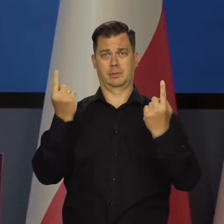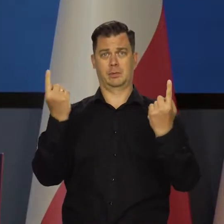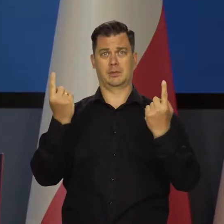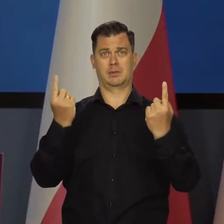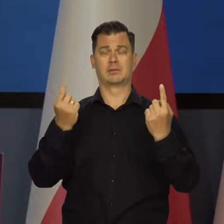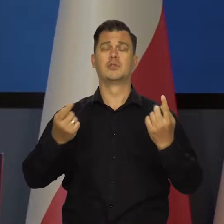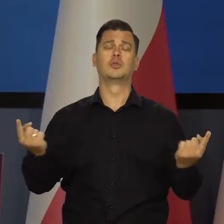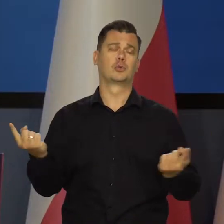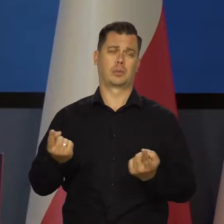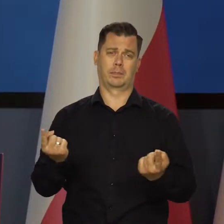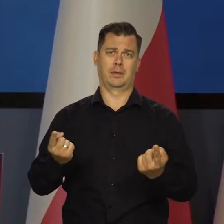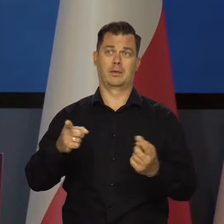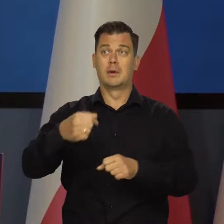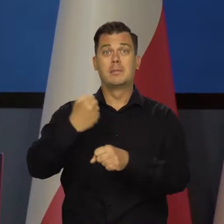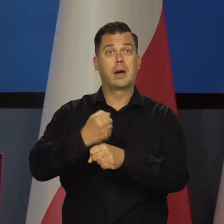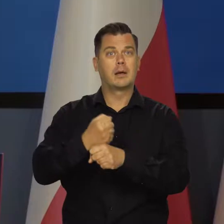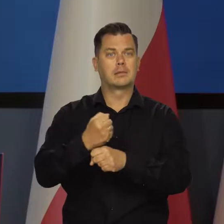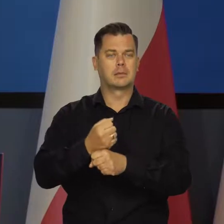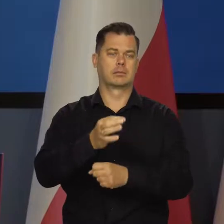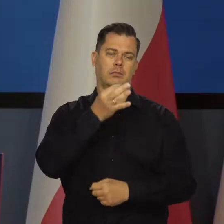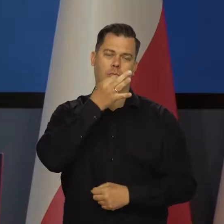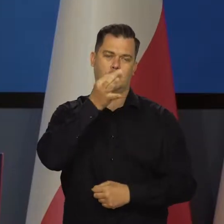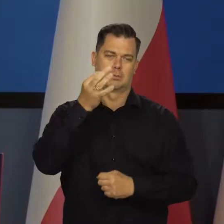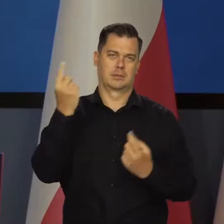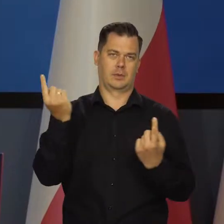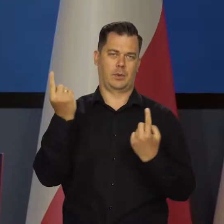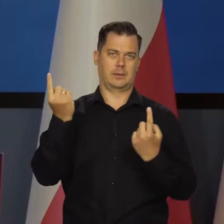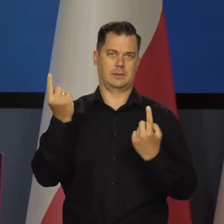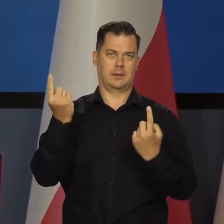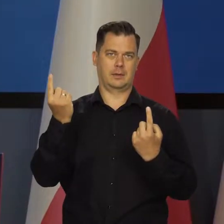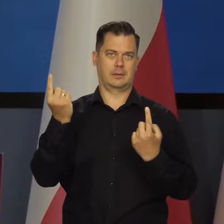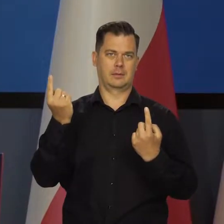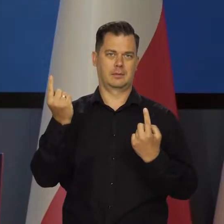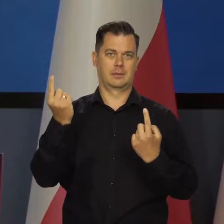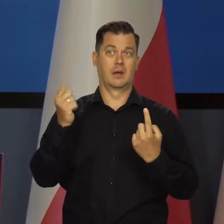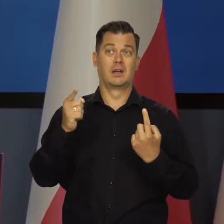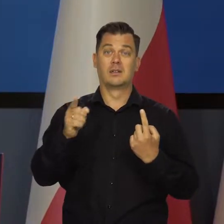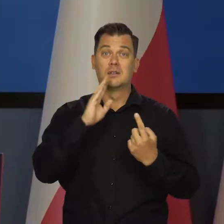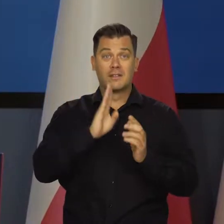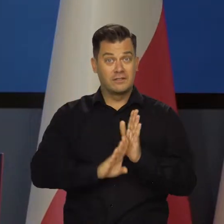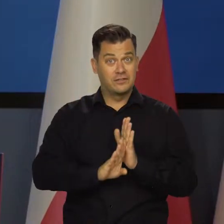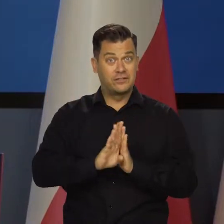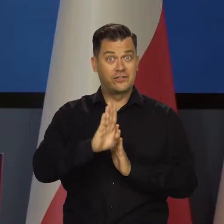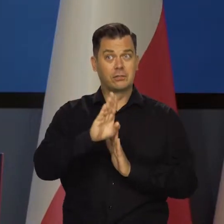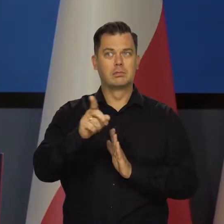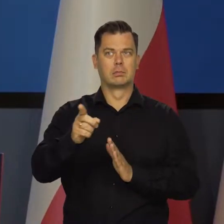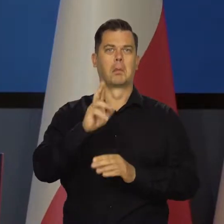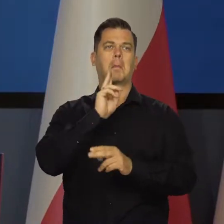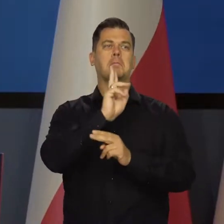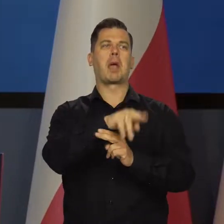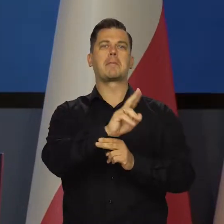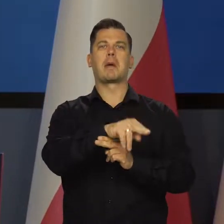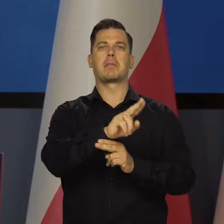mamy świetną sytuację na rynku pracy. Na rynku pracy mamy wzrost ilości zatrudnionych cały czas.